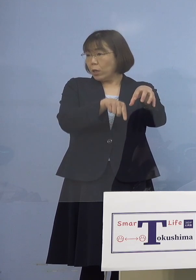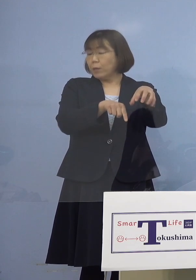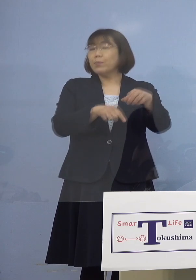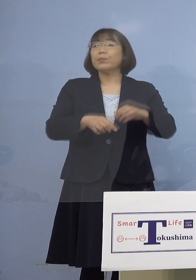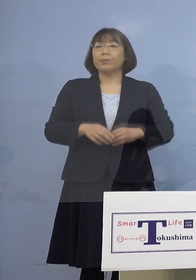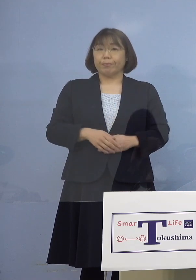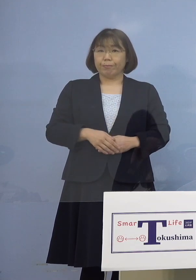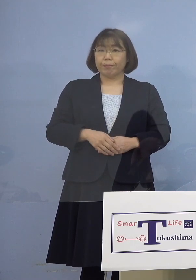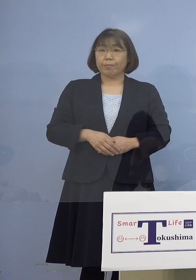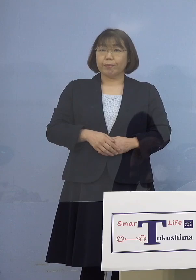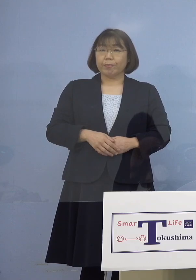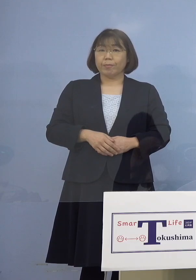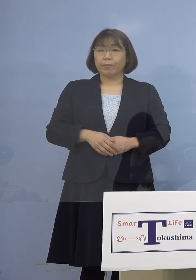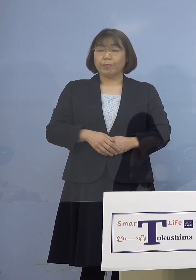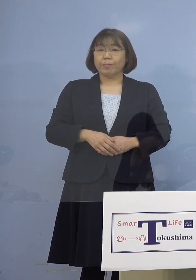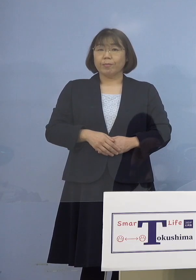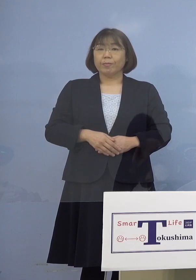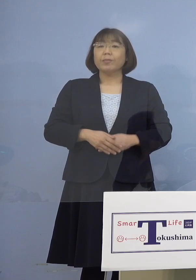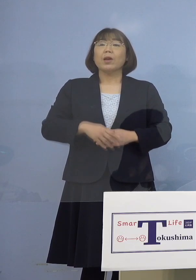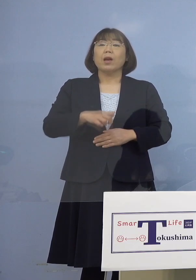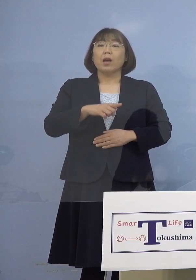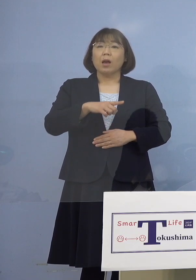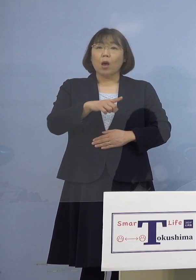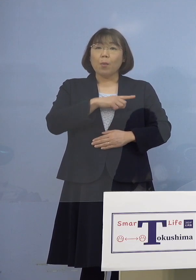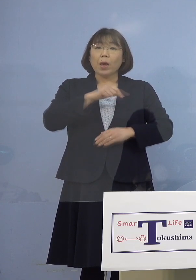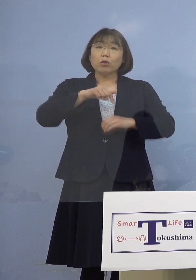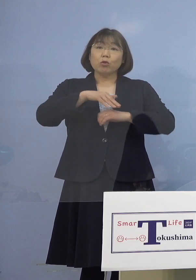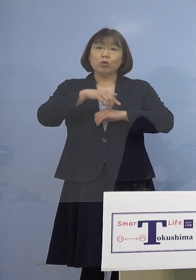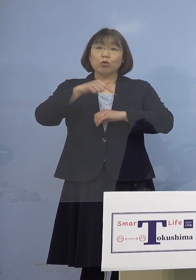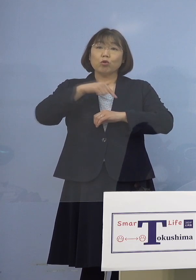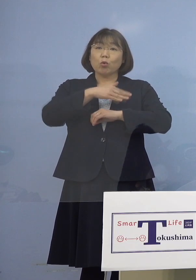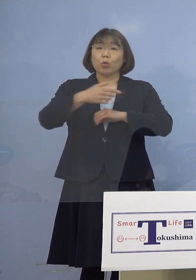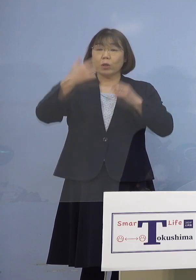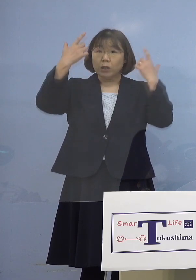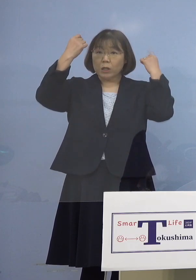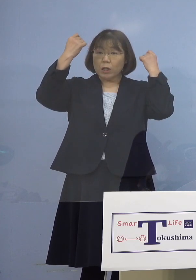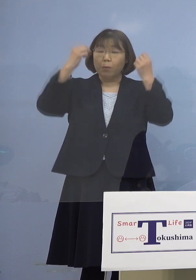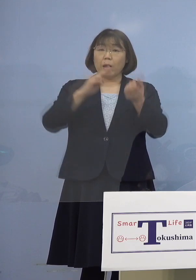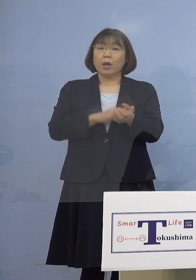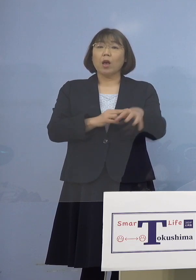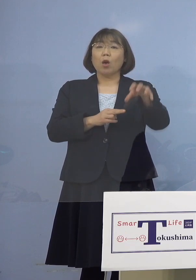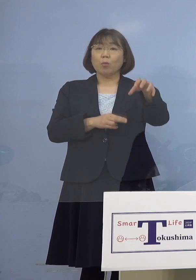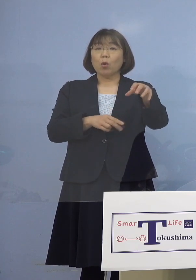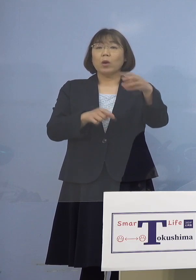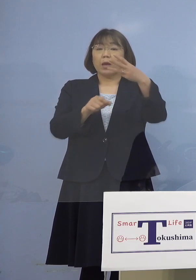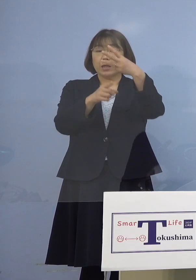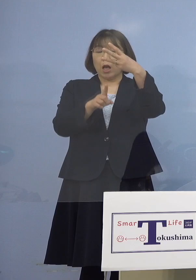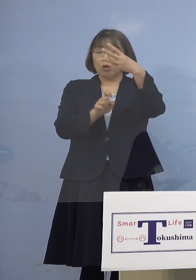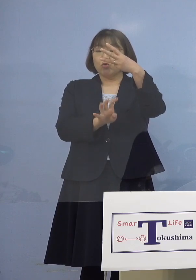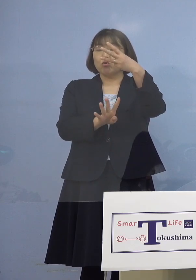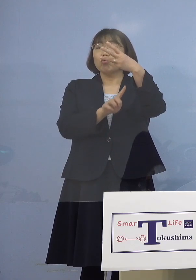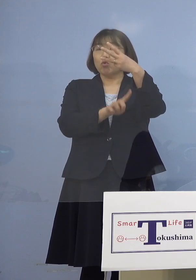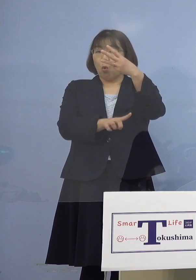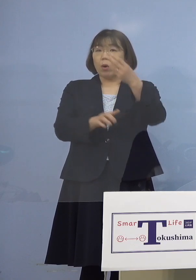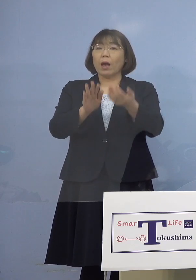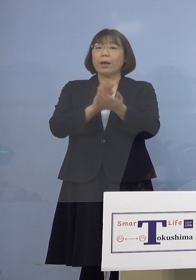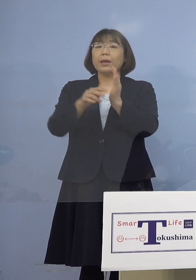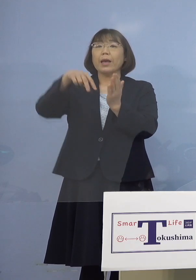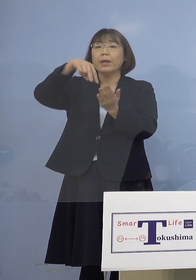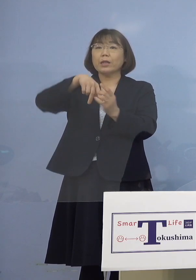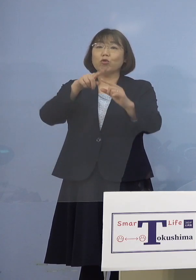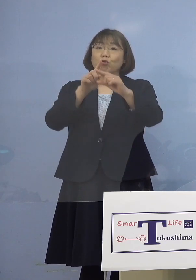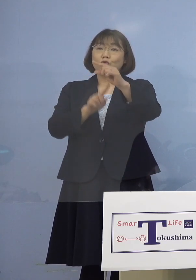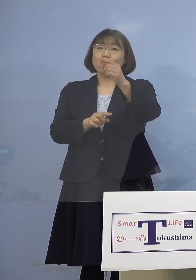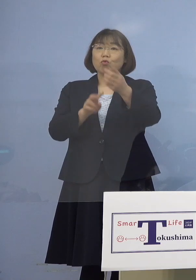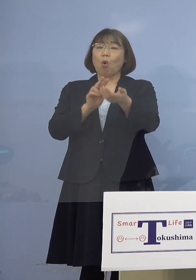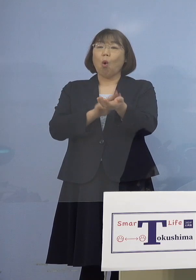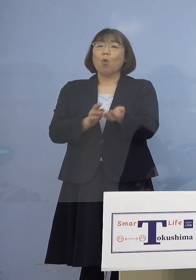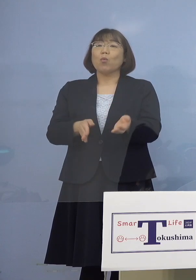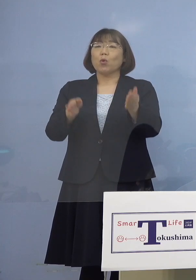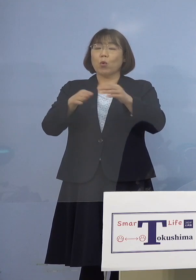まず徳島大学病院が3月14日から そして県立中央病院3月24日から